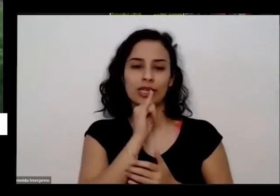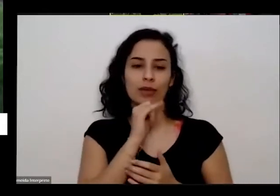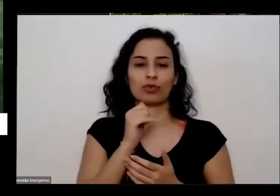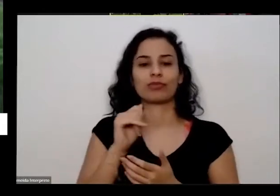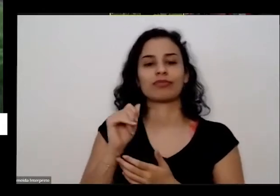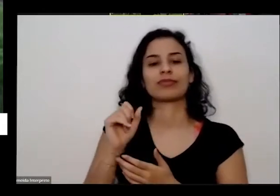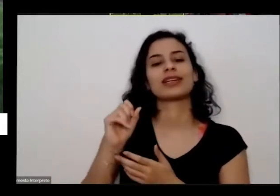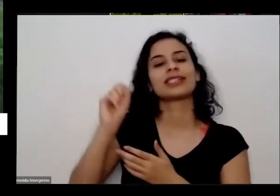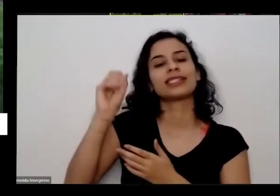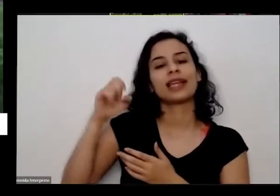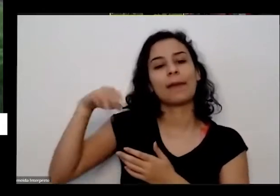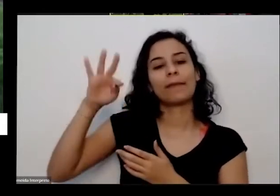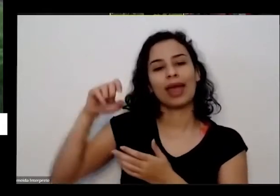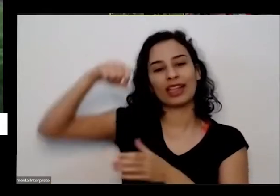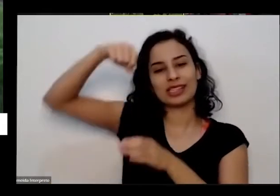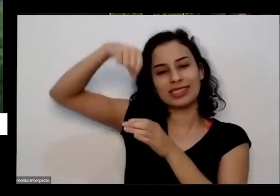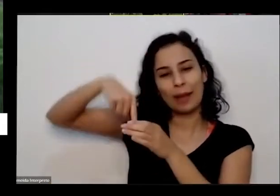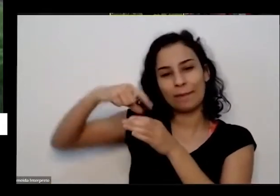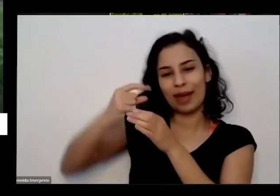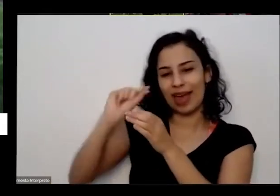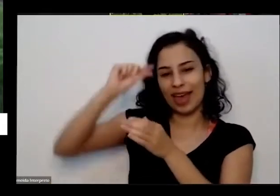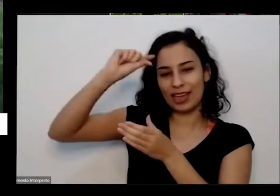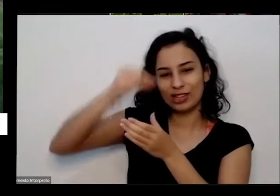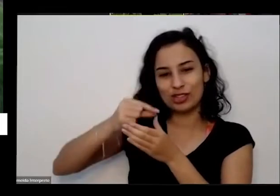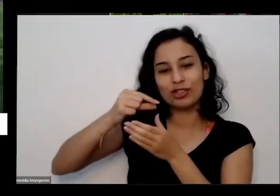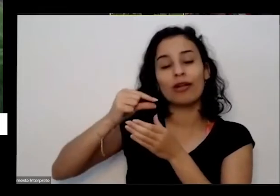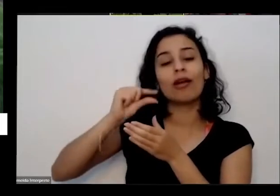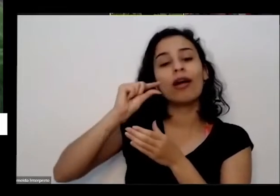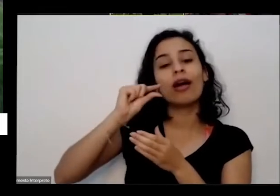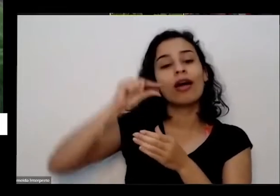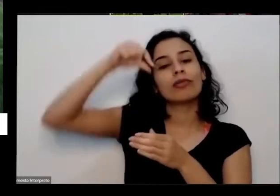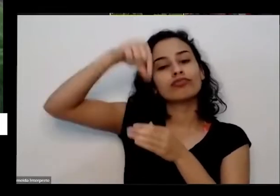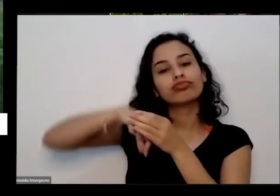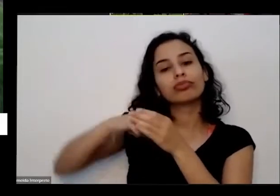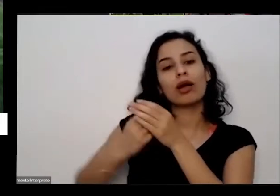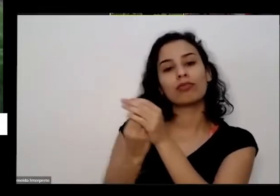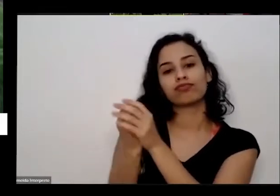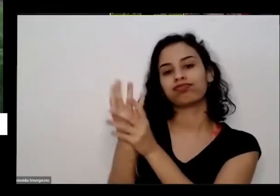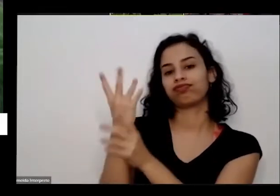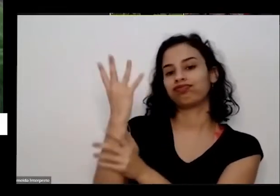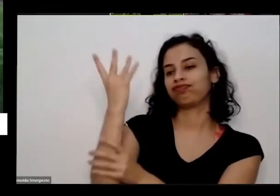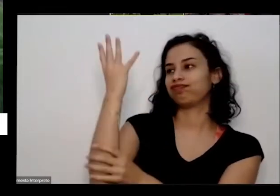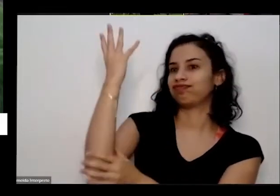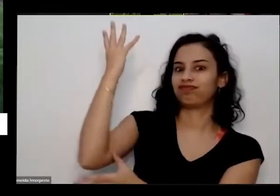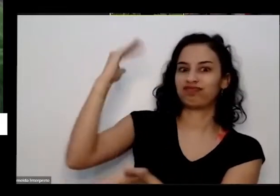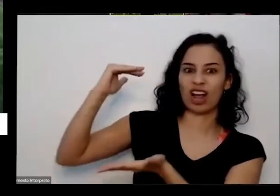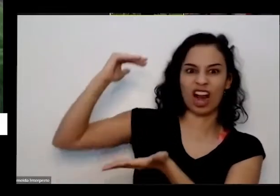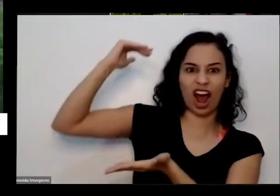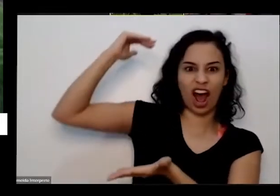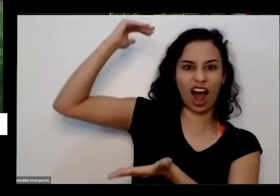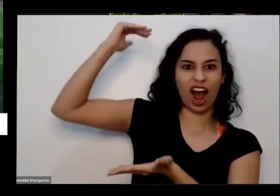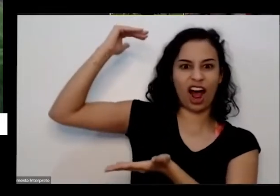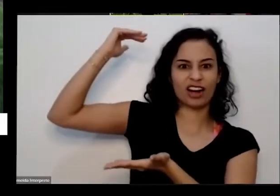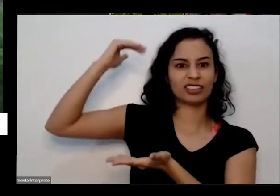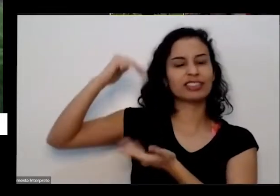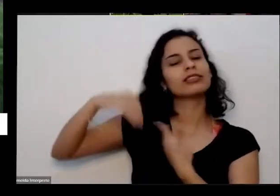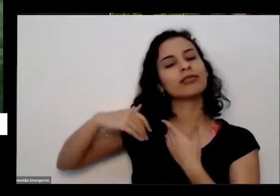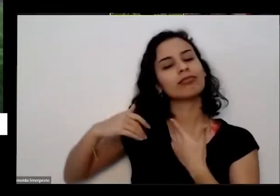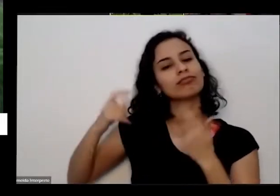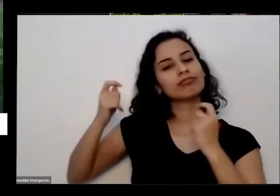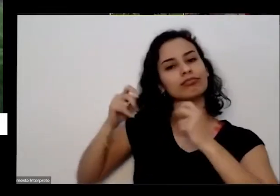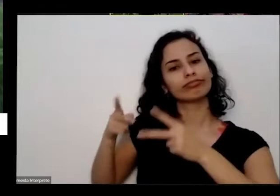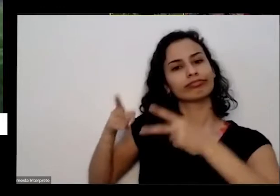mostrando para vocês e transformar numa planta grande que você vai ver uma vai ter uma beleza vai